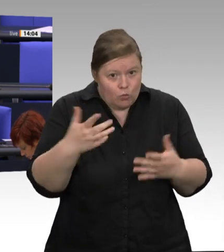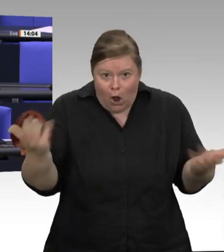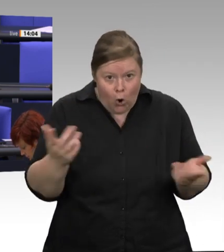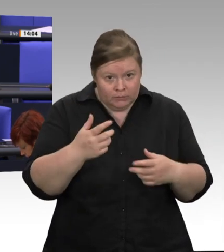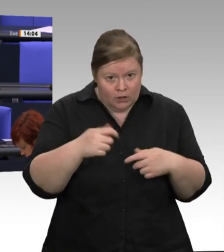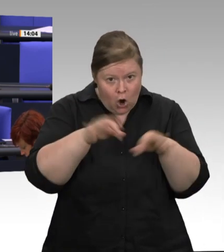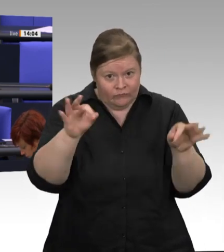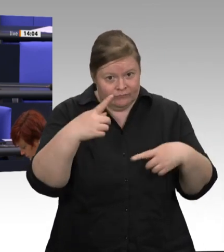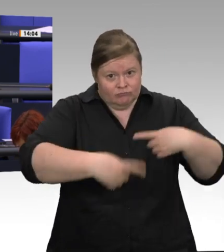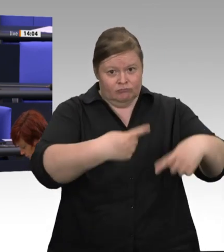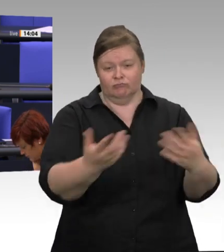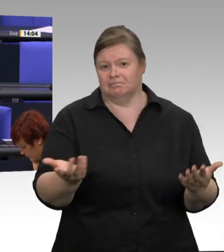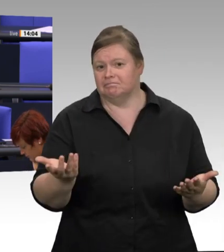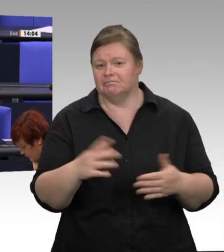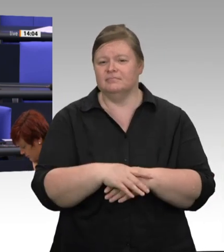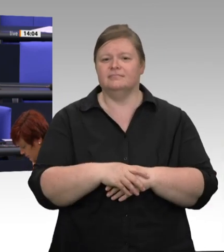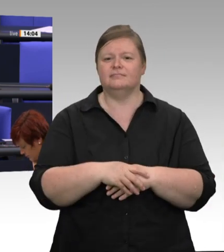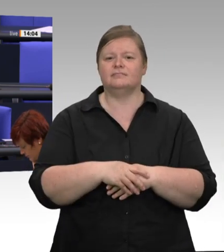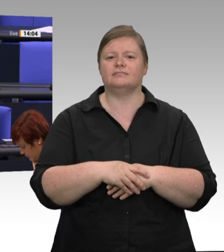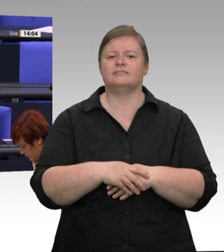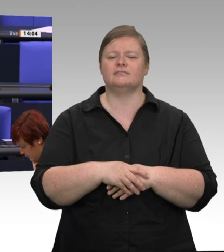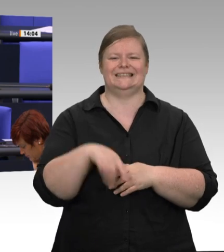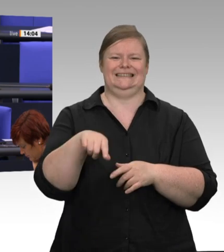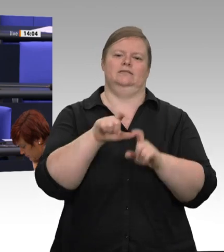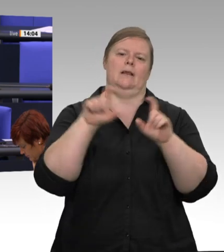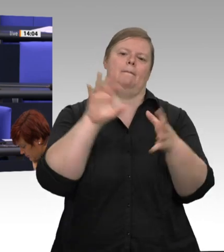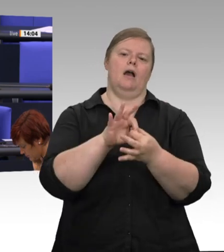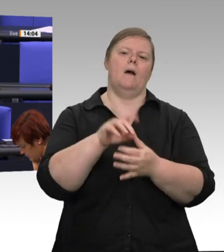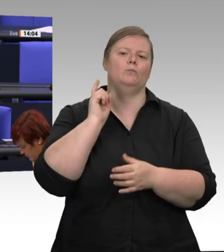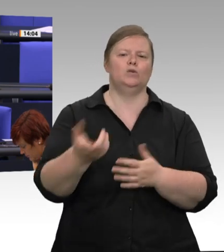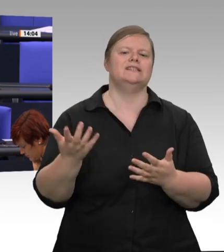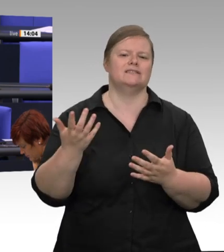einer Pandemiesituation in der Firma sicherstellen will. Diese werden dann natürlich von den